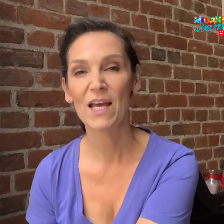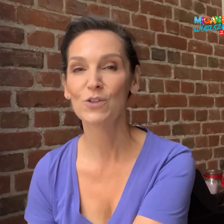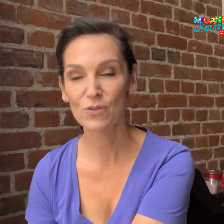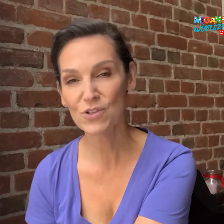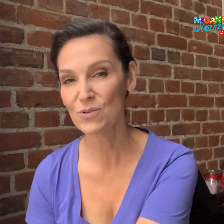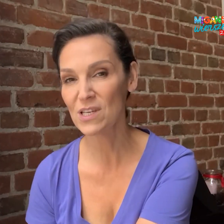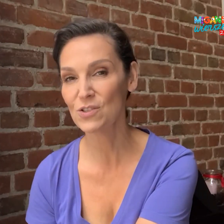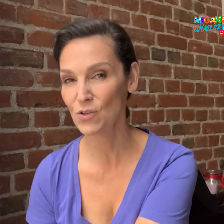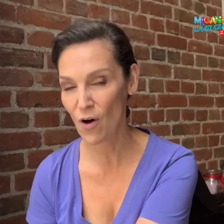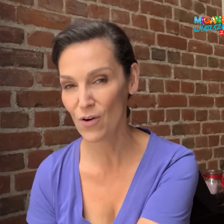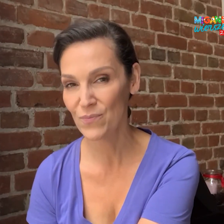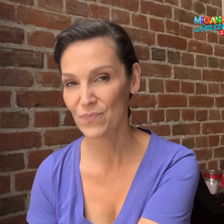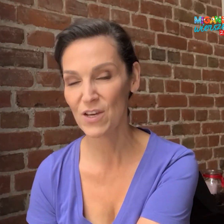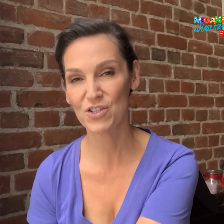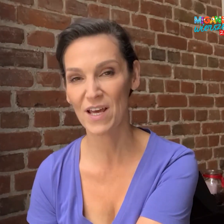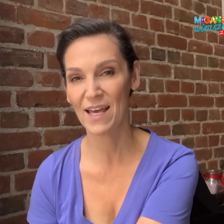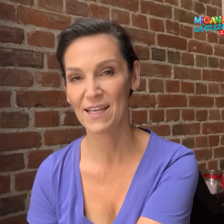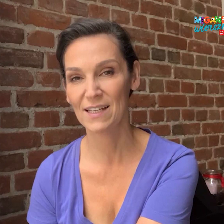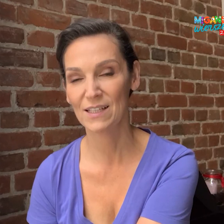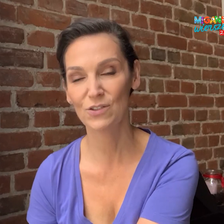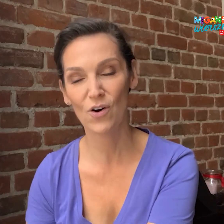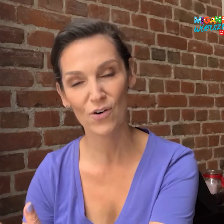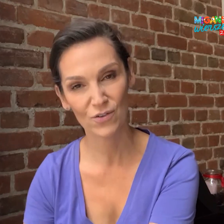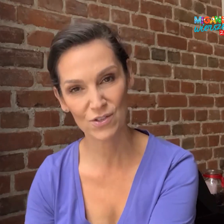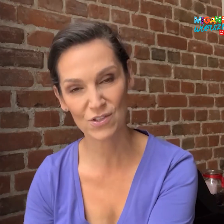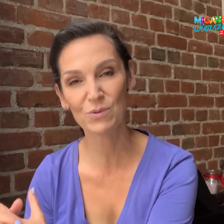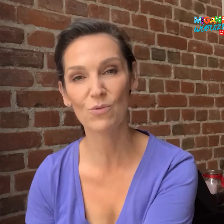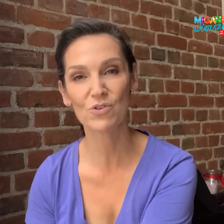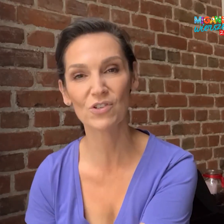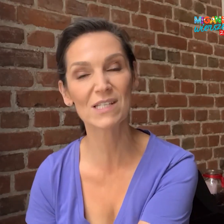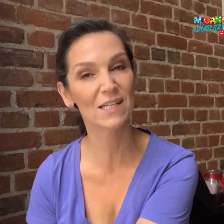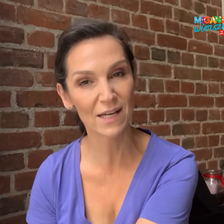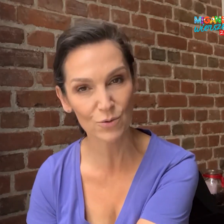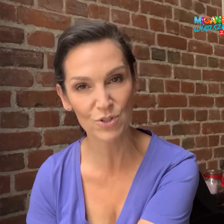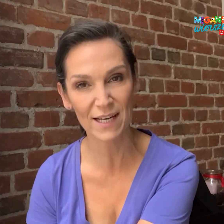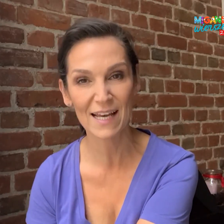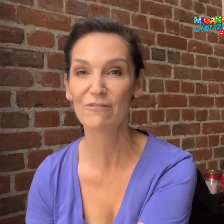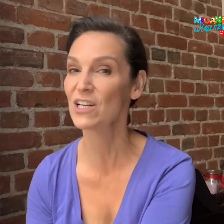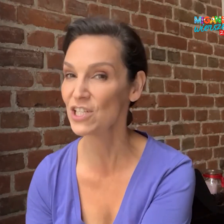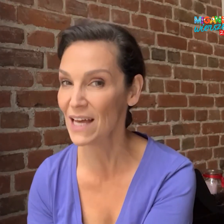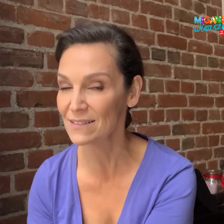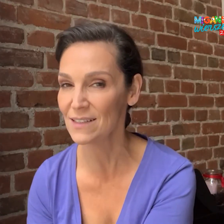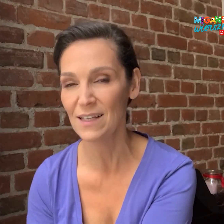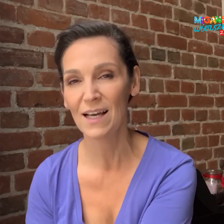Nowością jest to, że zostały dołączone scenariusze-warsztaty,